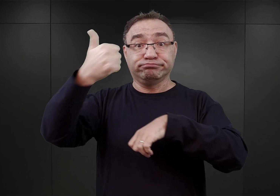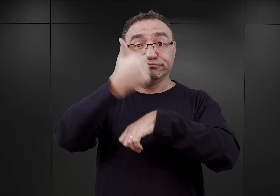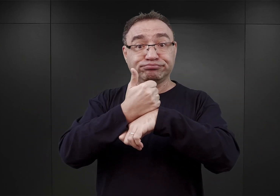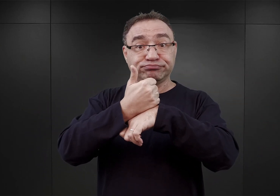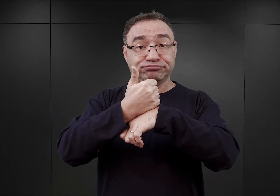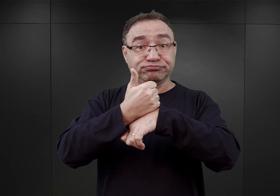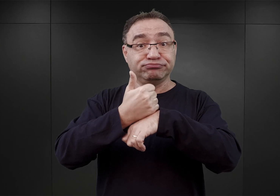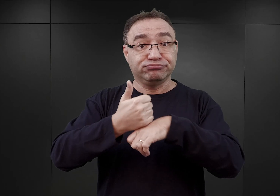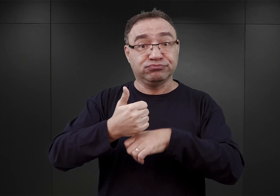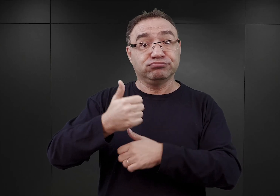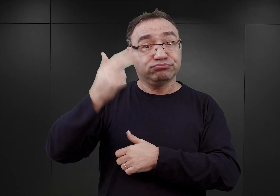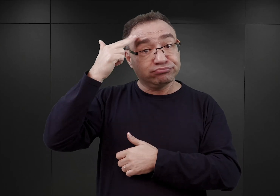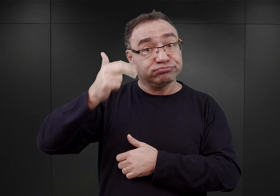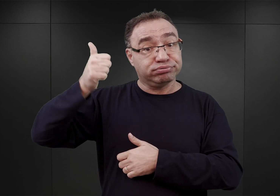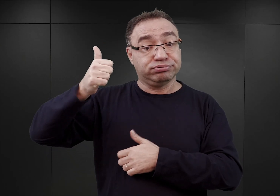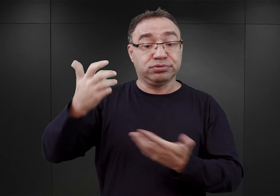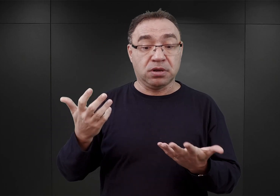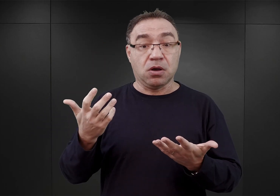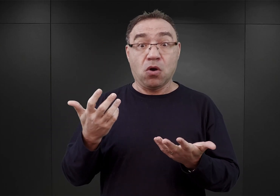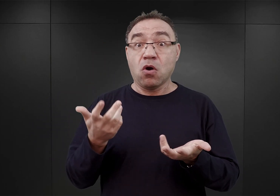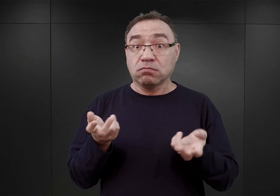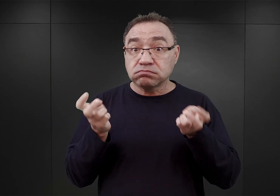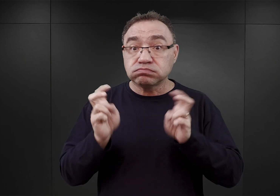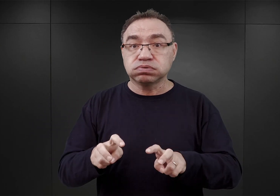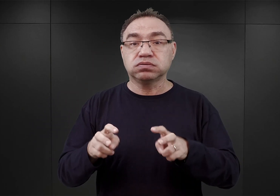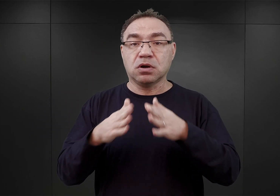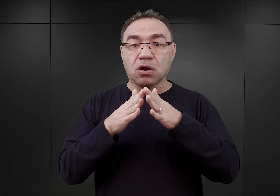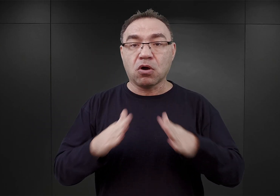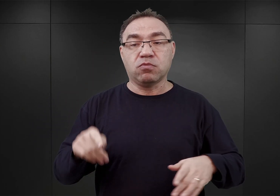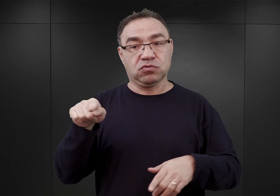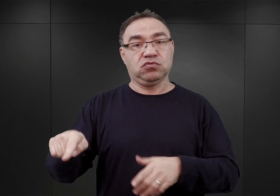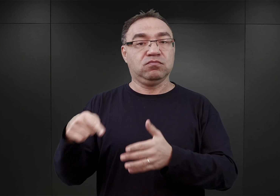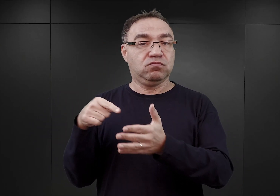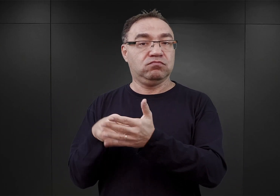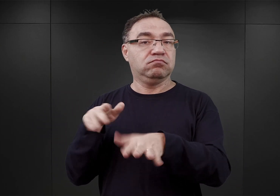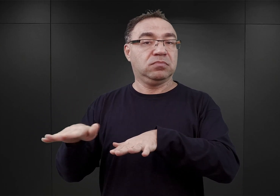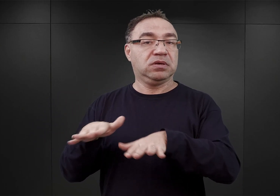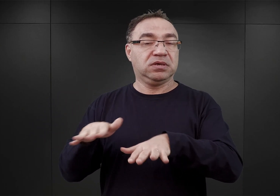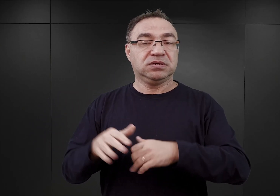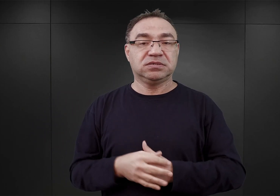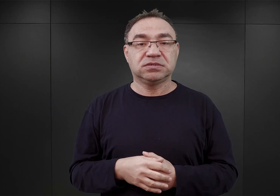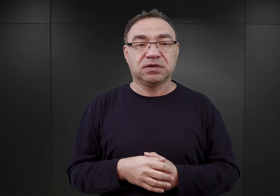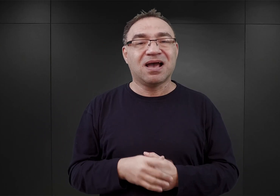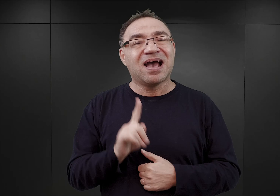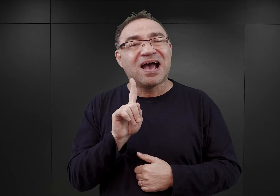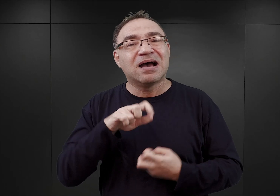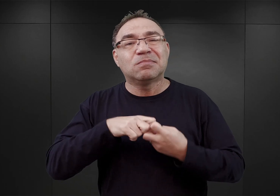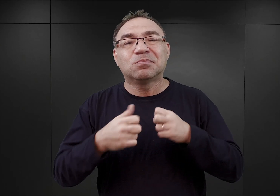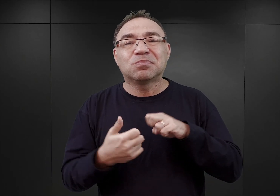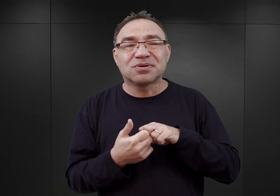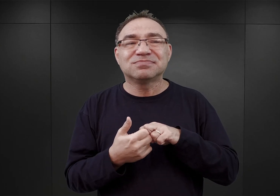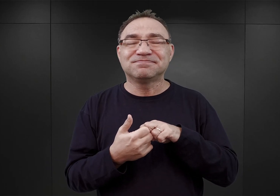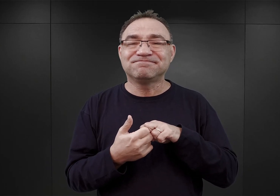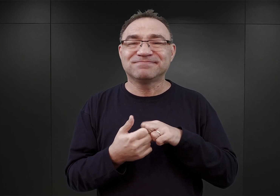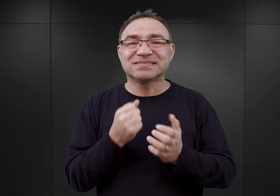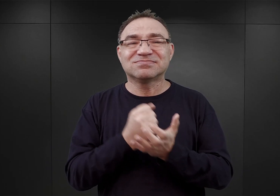Więc taki obóz miał powstać jego zdaniem tam właśnie. Jedynym problemem były tutaj kwestie komunikacji.